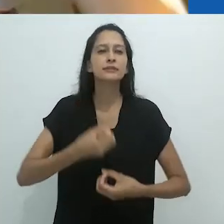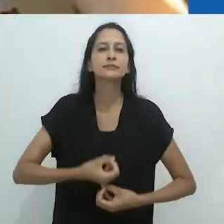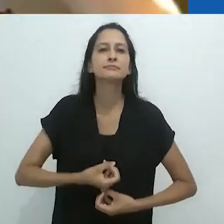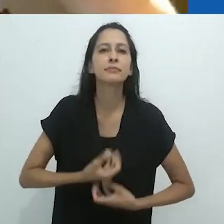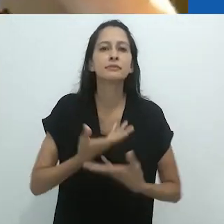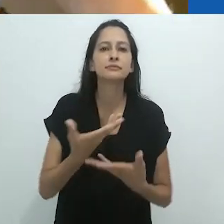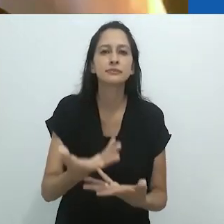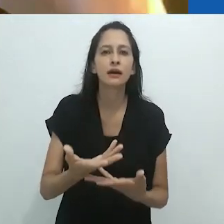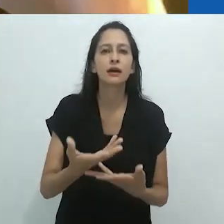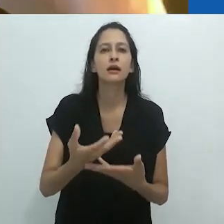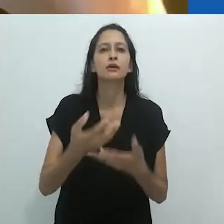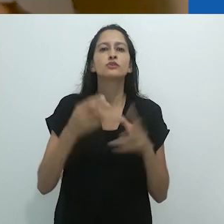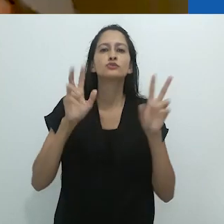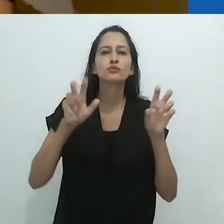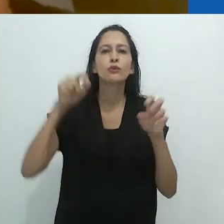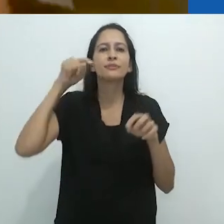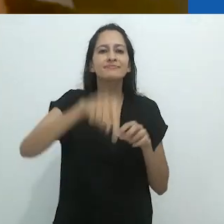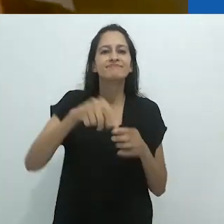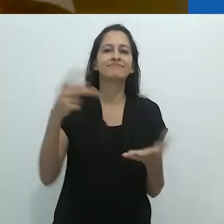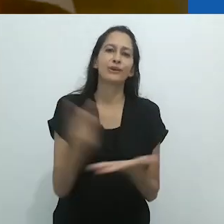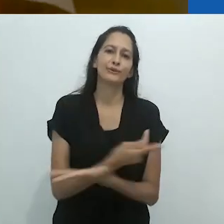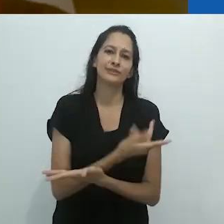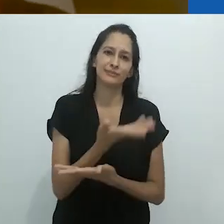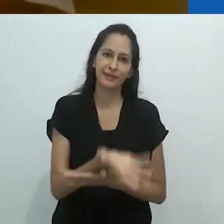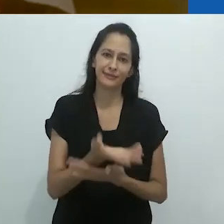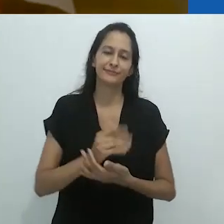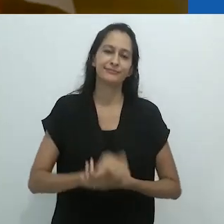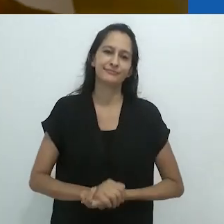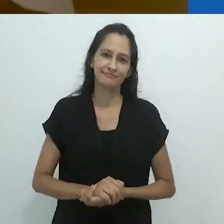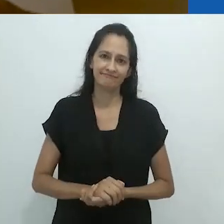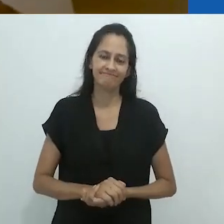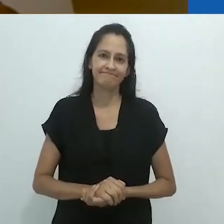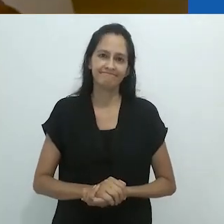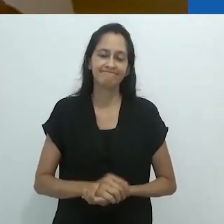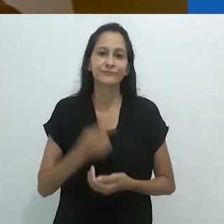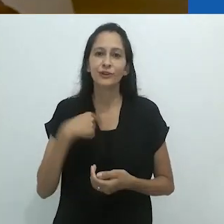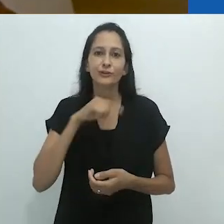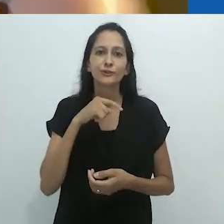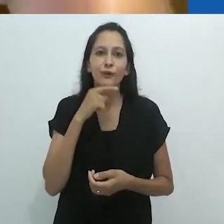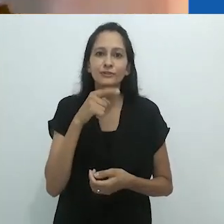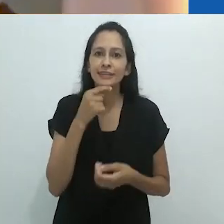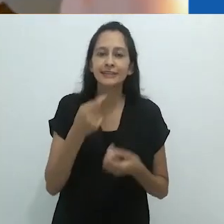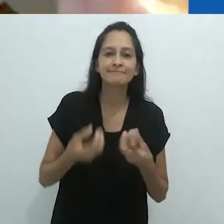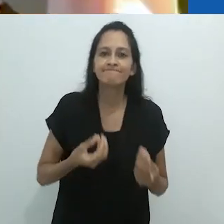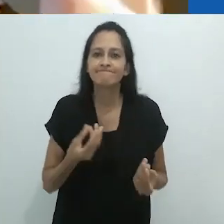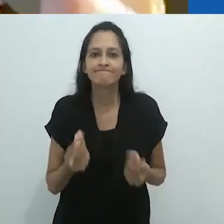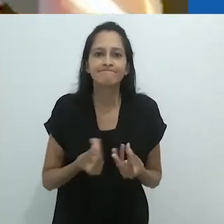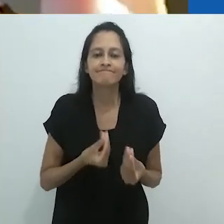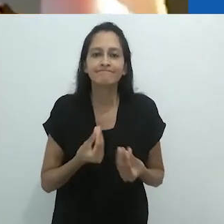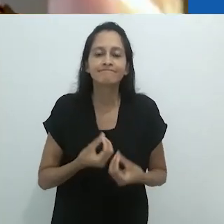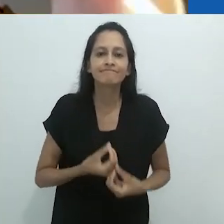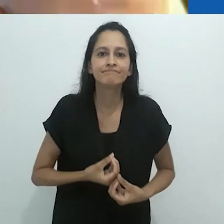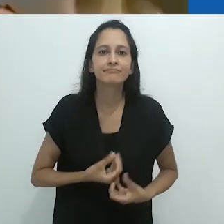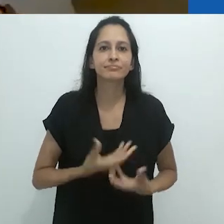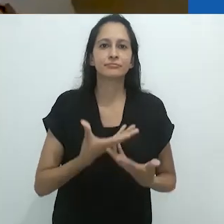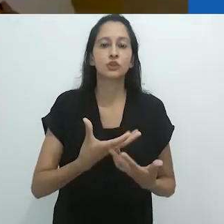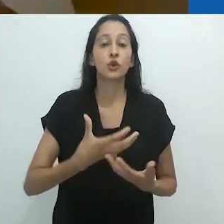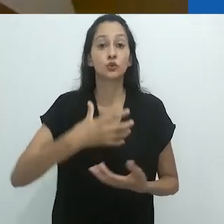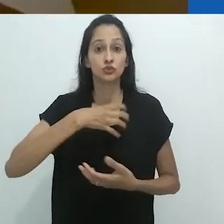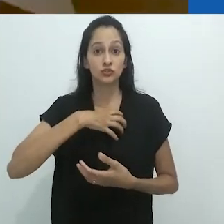Esta inabilidade de se expressar sobre a situação atual,